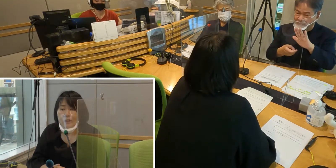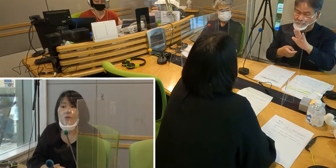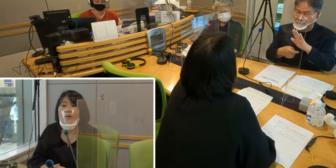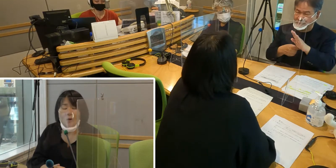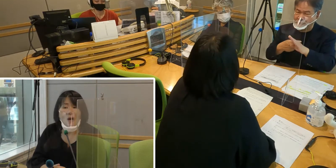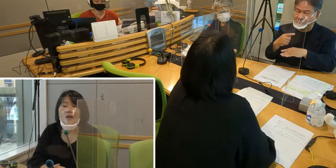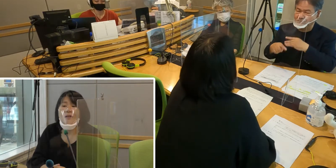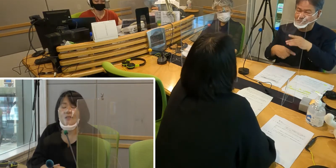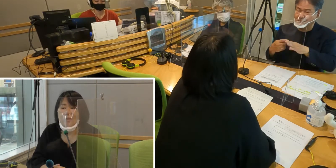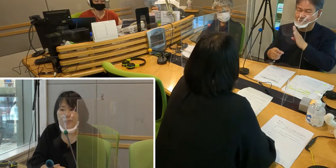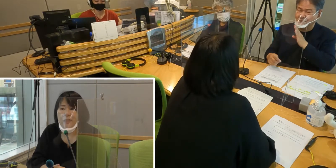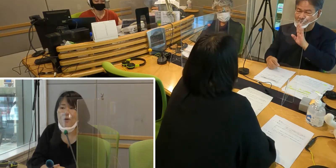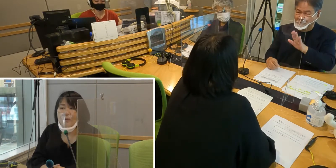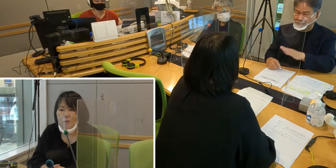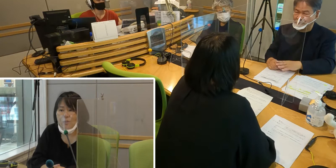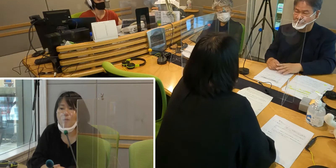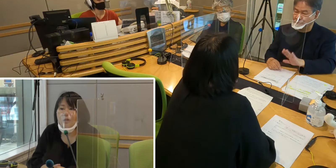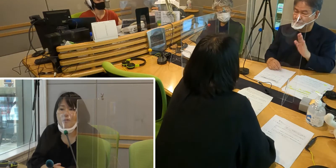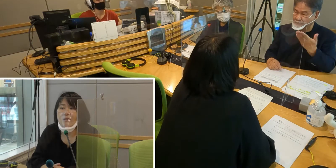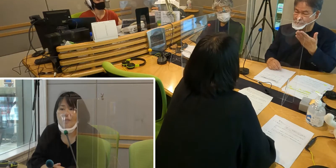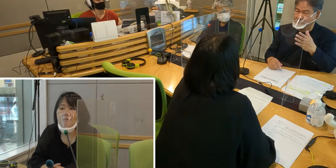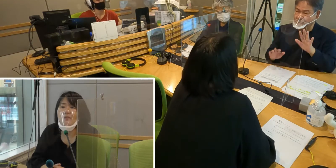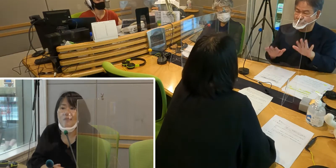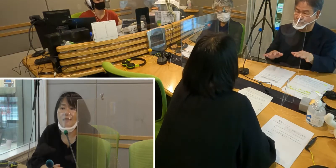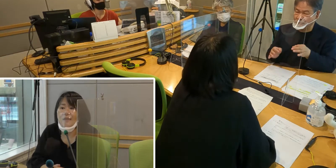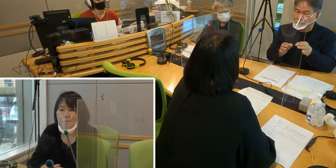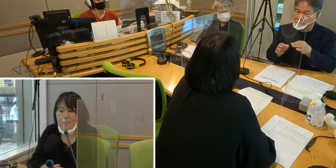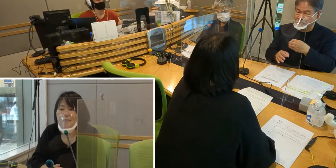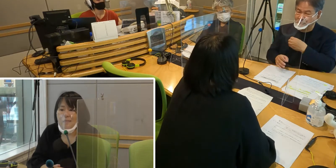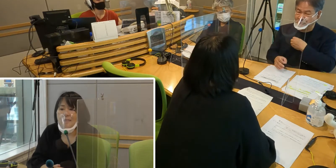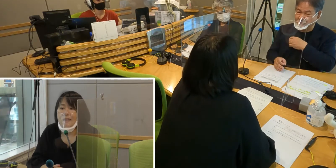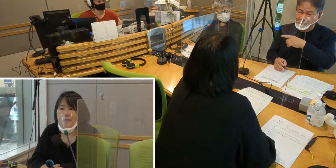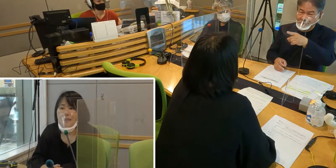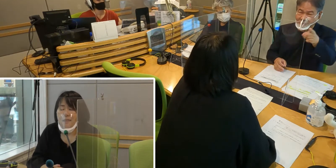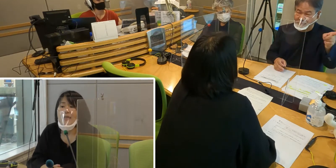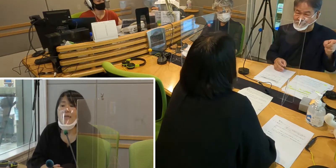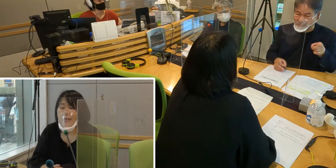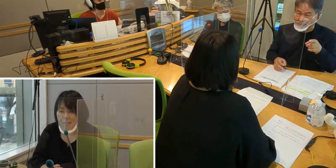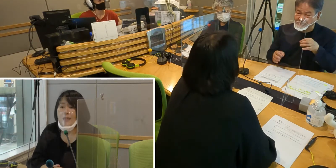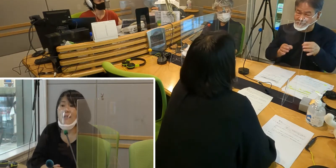手話を表すときに 顔の表情も手話の一部になってきます